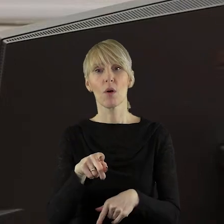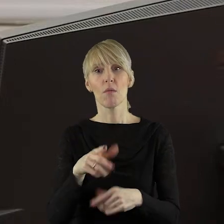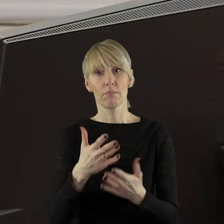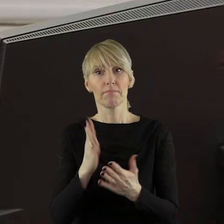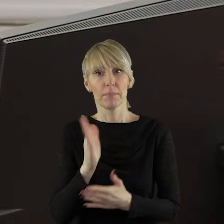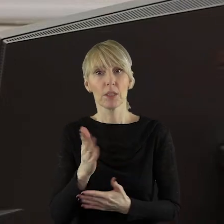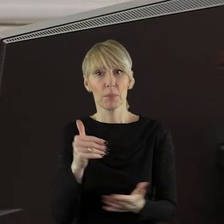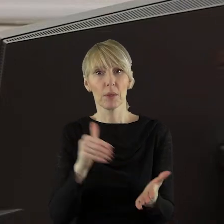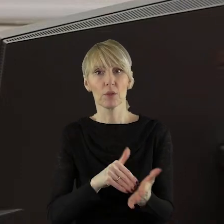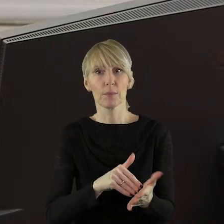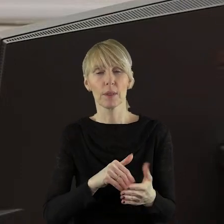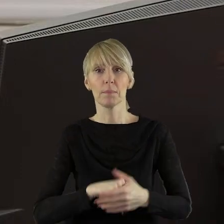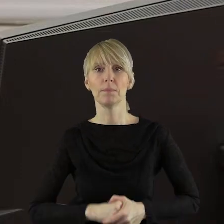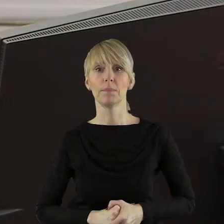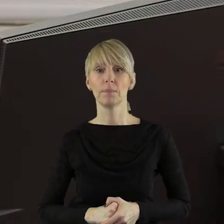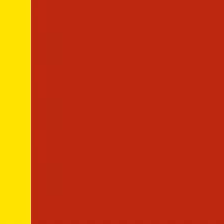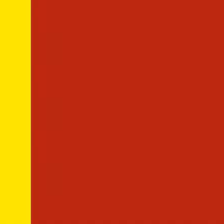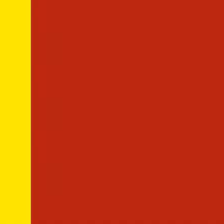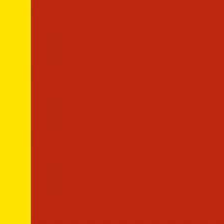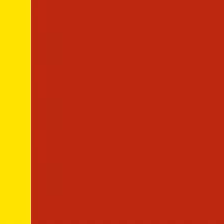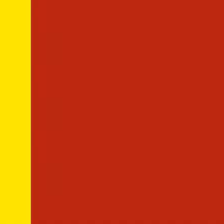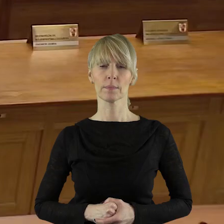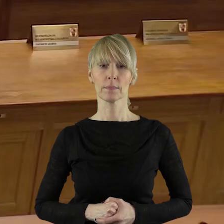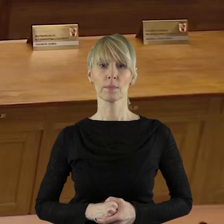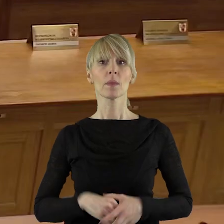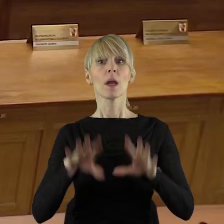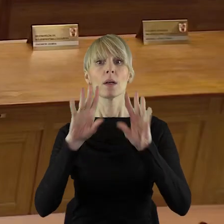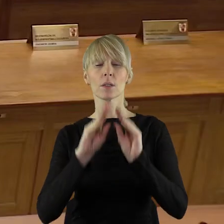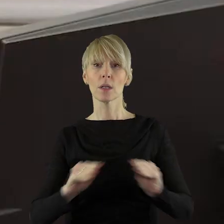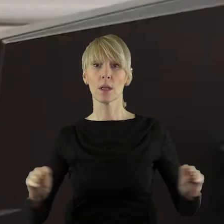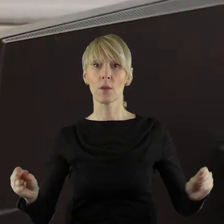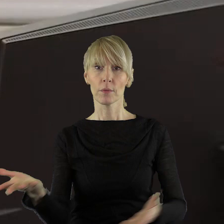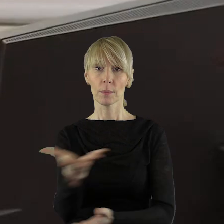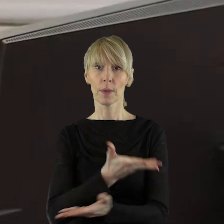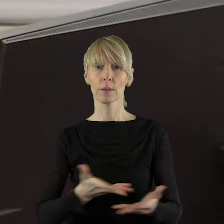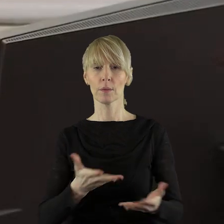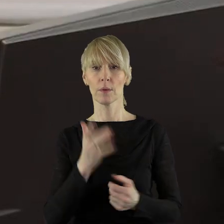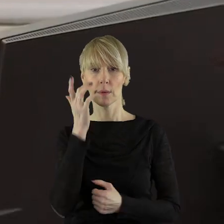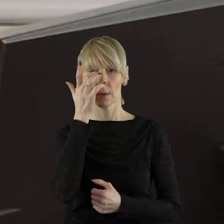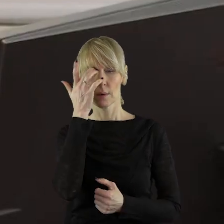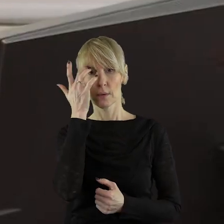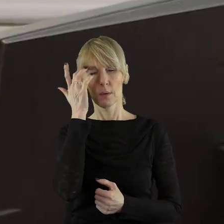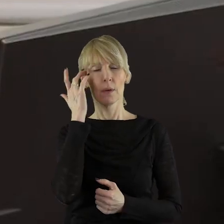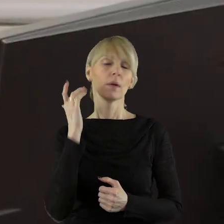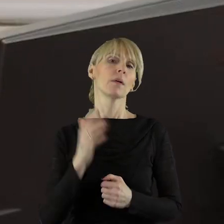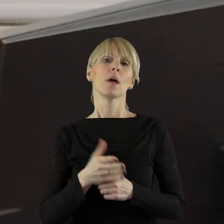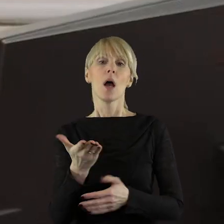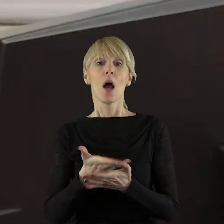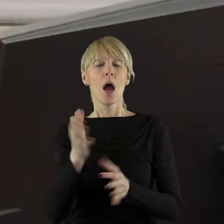stanowiska Sejmiku Województwa Łódzkiego. Szanowni Państwo Radni! Informuję państwa radnych,